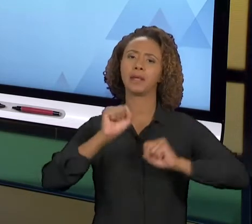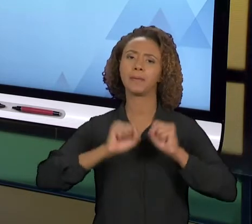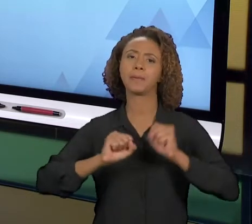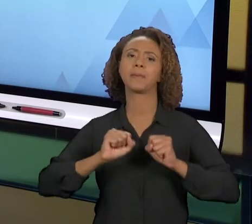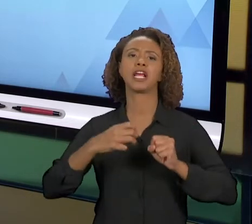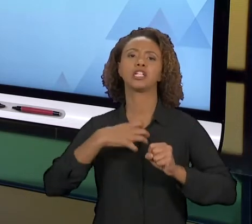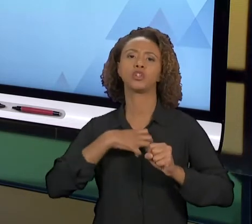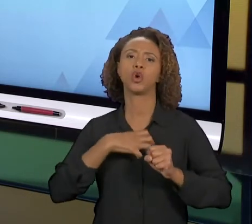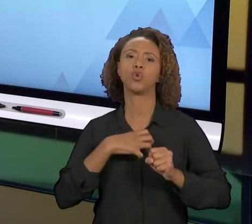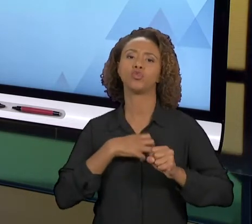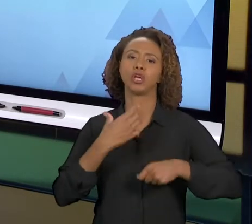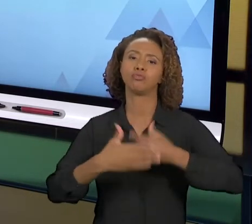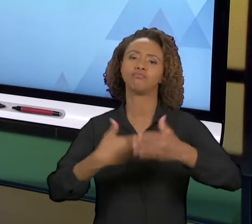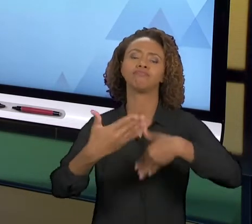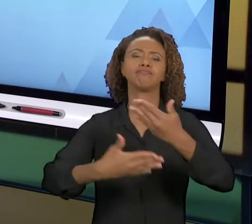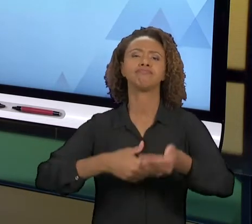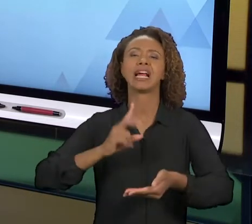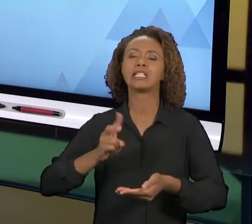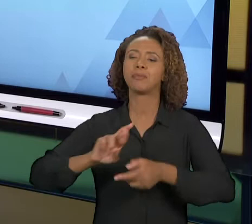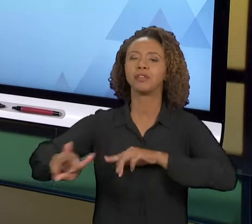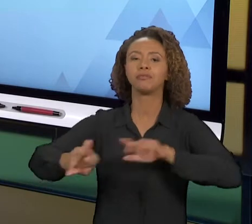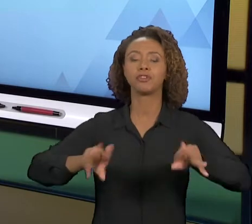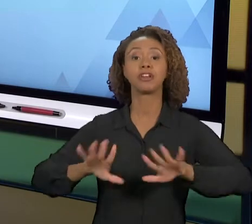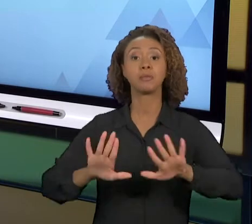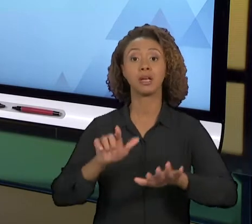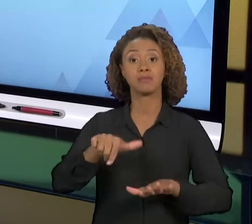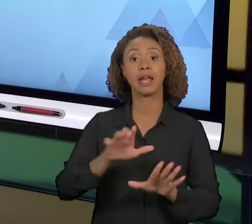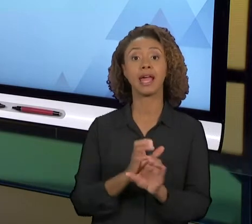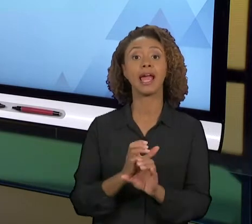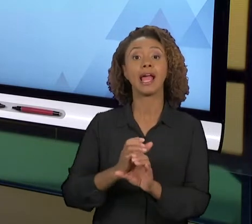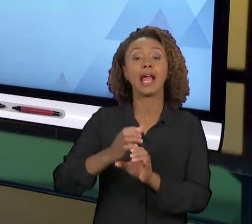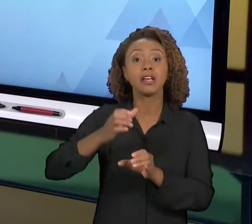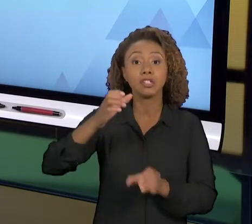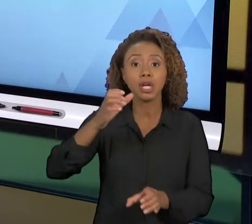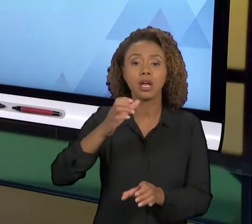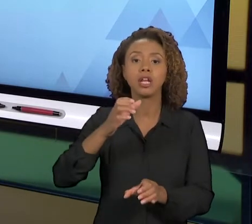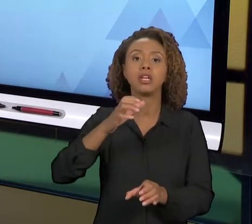DOS ELEMENTOS MAIS COMUNS, QUE SÃO MAIS UTILIZADOS É O CICLO 'PDCA'. ELE É UM CICLO EM